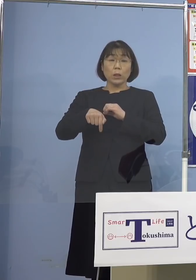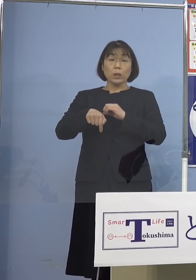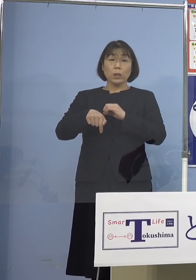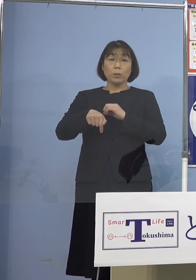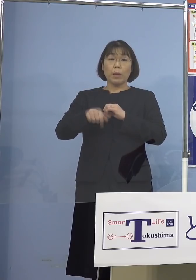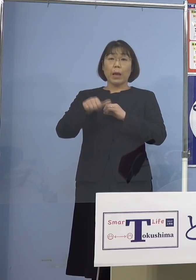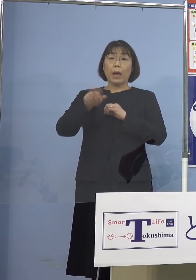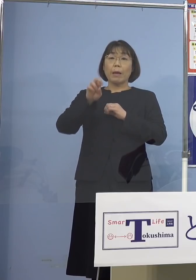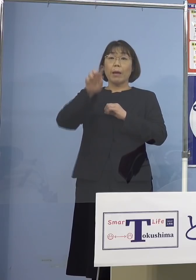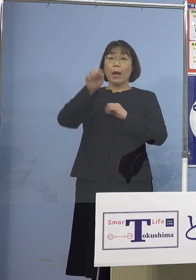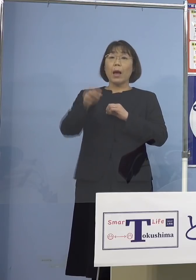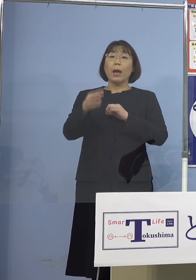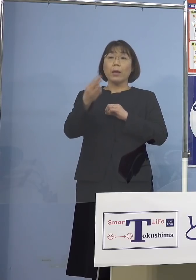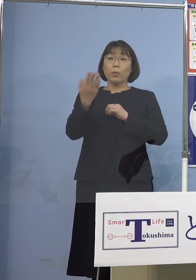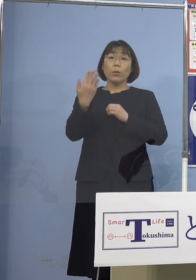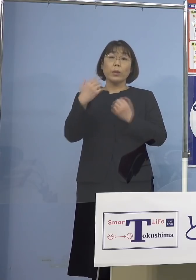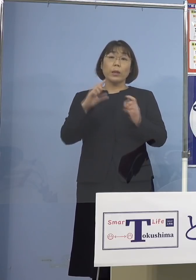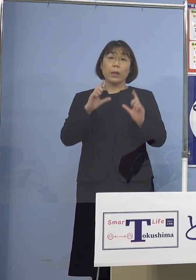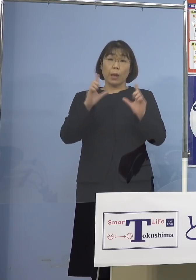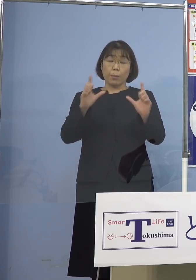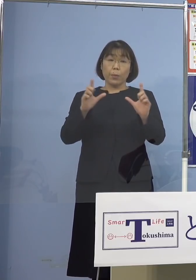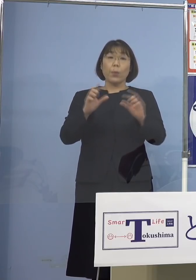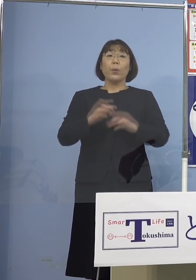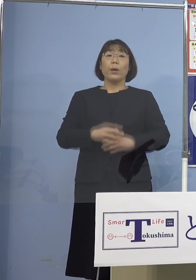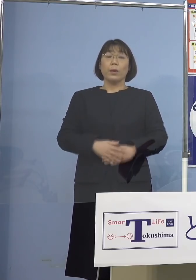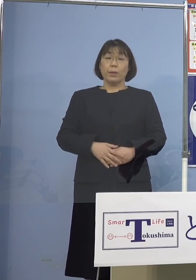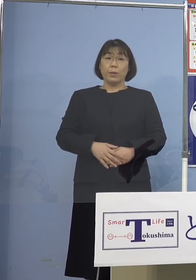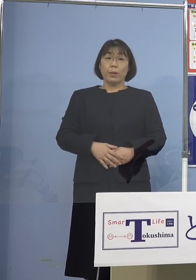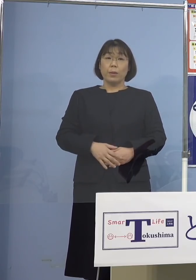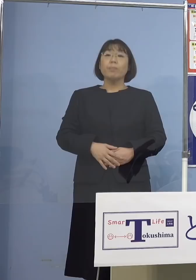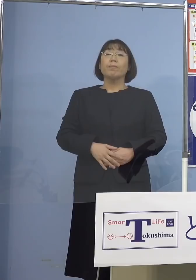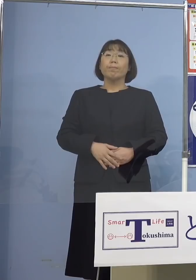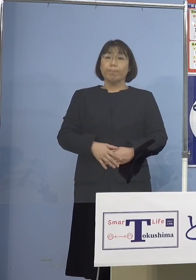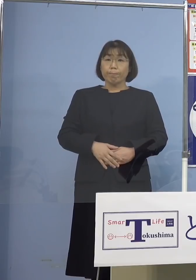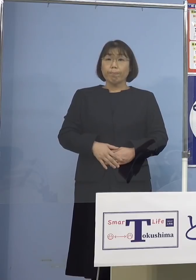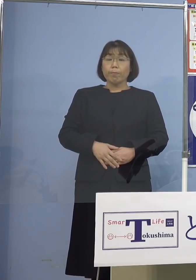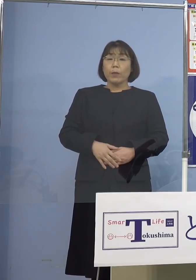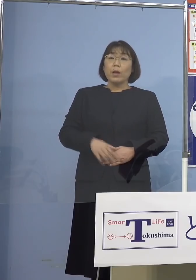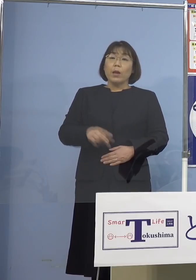先ほど発表させていただきましたが 確かにこれだけ200人台